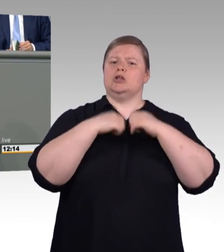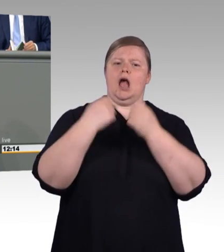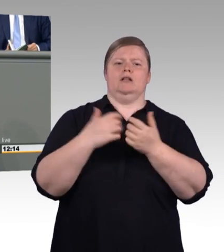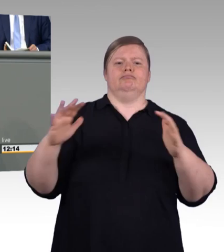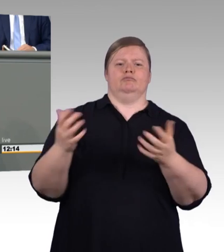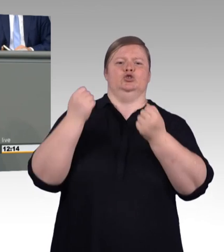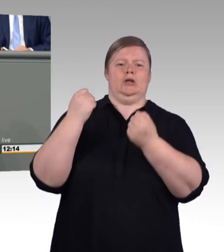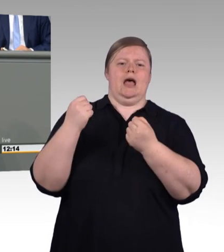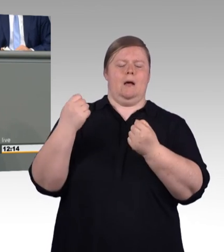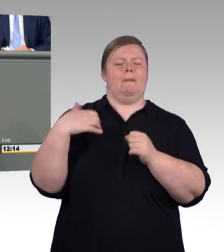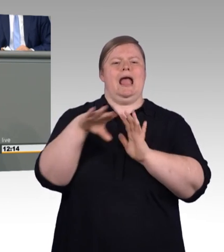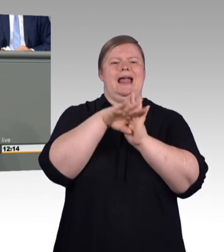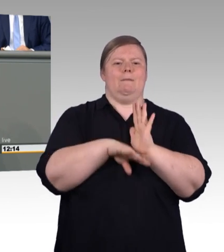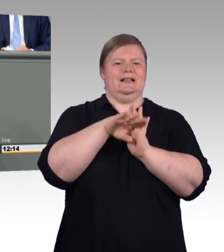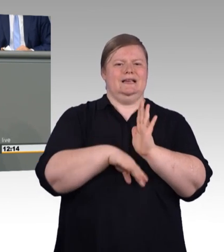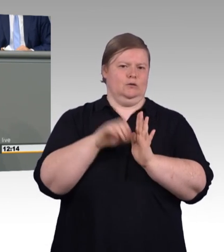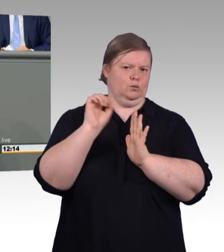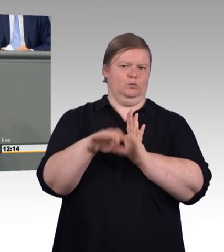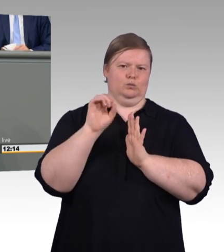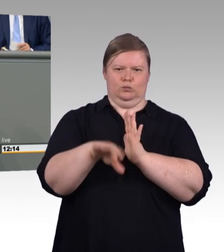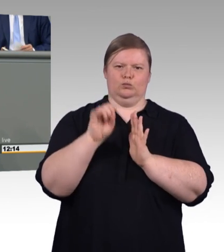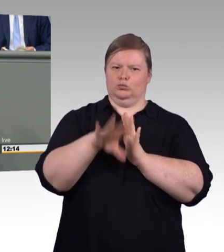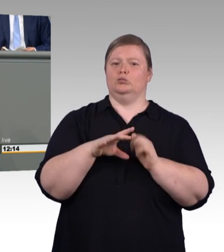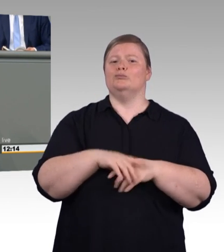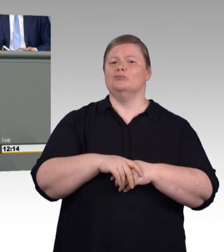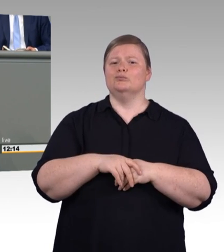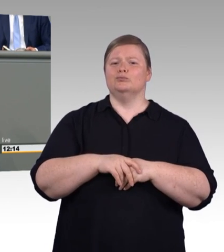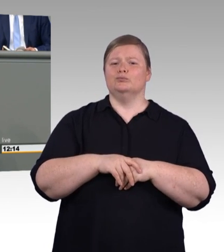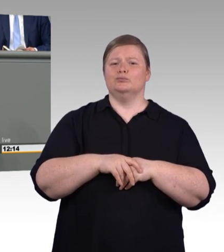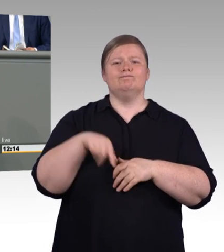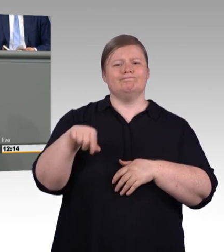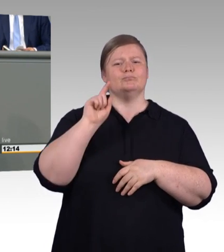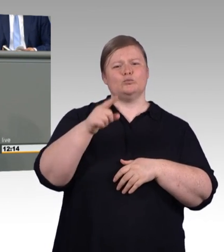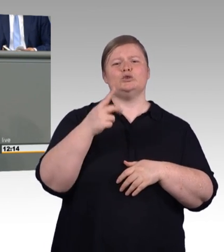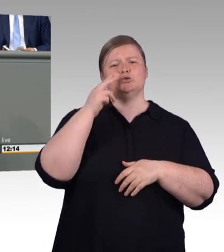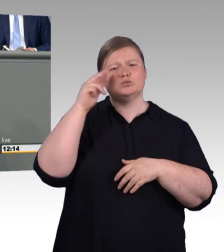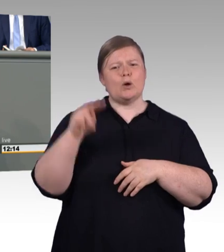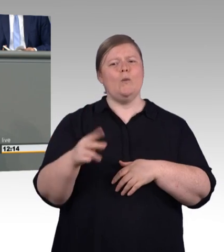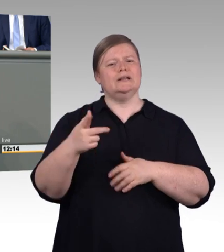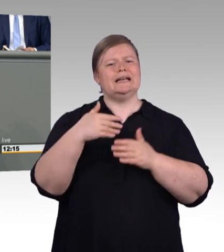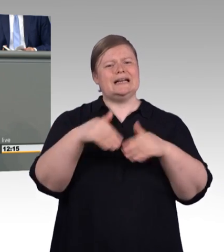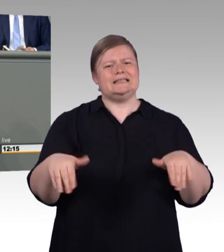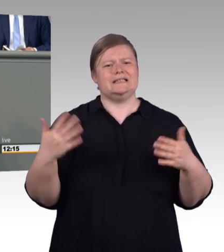Und den vernichtenden Worten meiner Kollegin Fahimi bezüglich des AfD-Antrages möchte ich mit keinem anderen weiteren Wort würdigen.